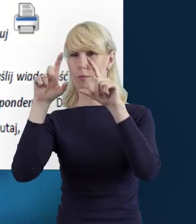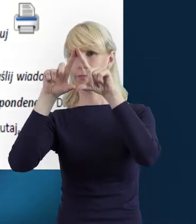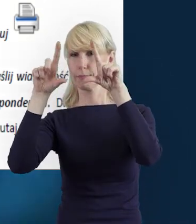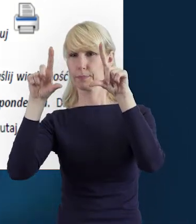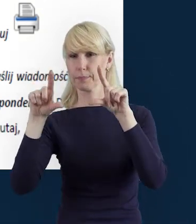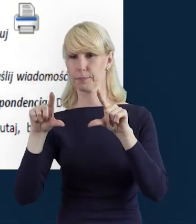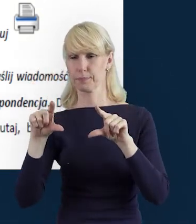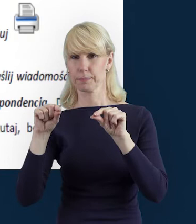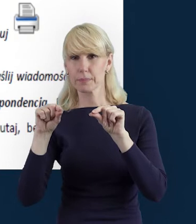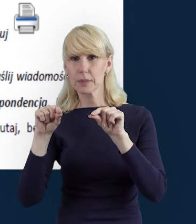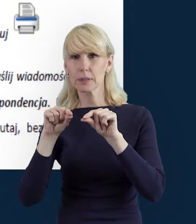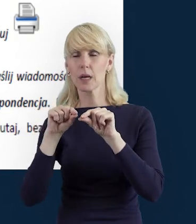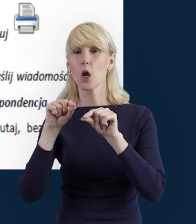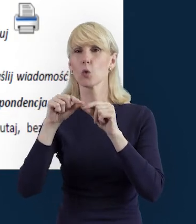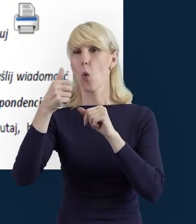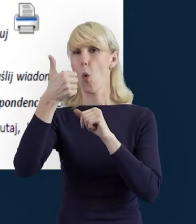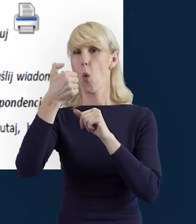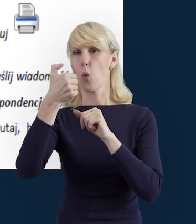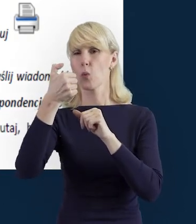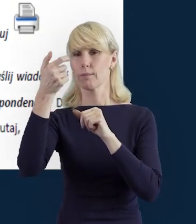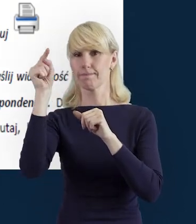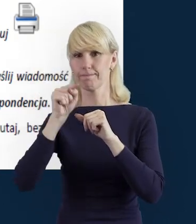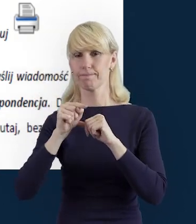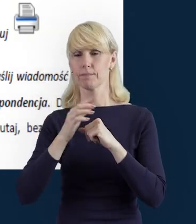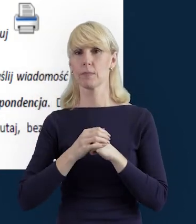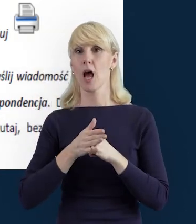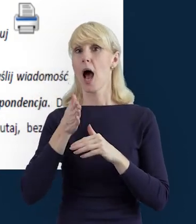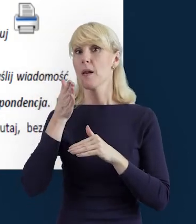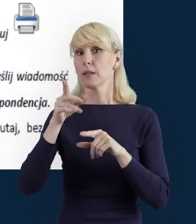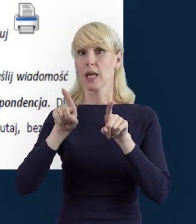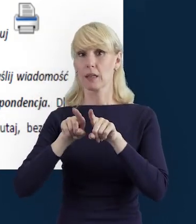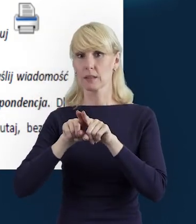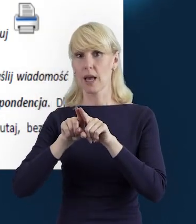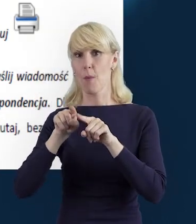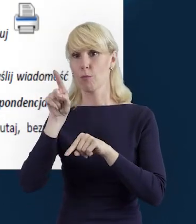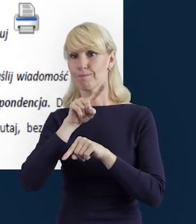jeżeli klikniemy to czerwone kółeczko z zakazem wjazdu.